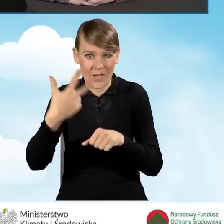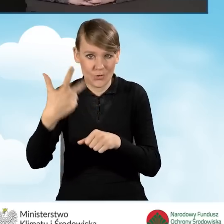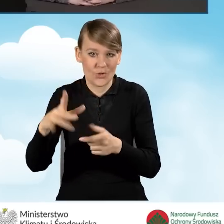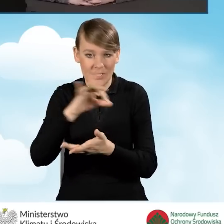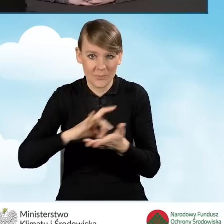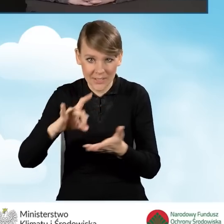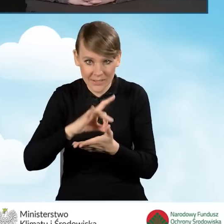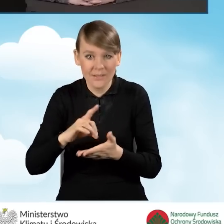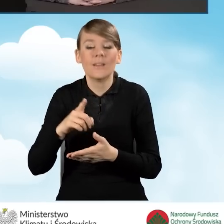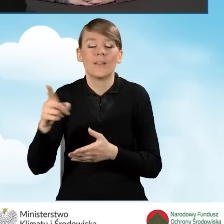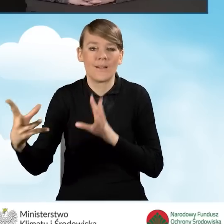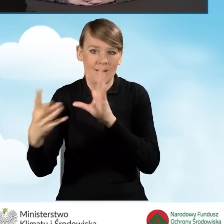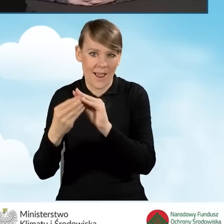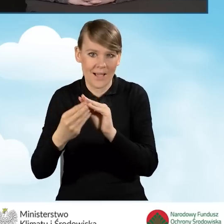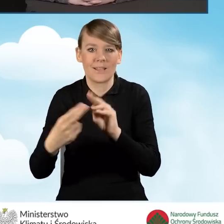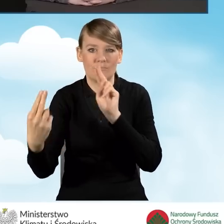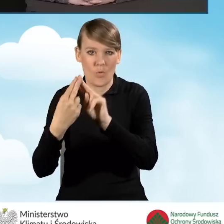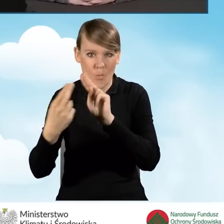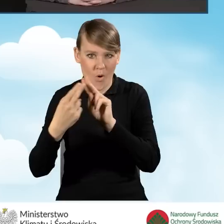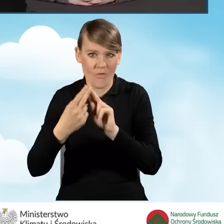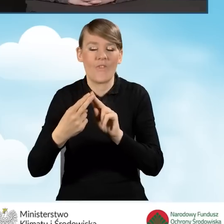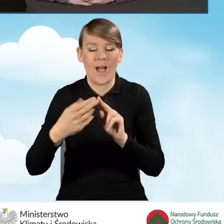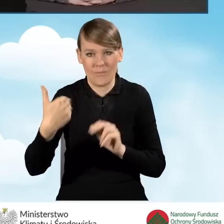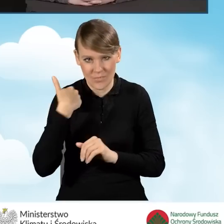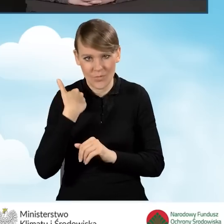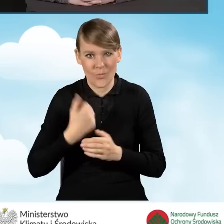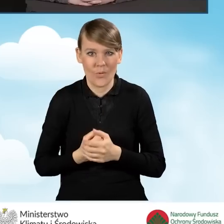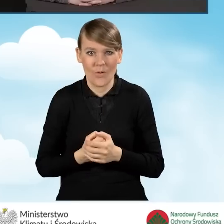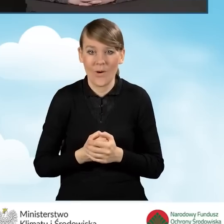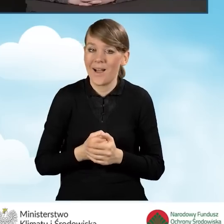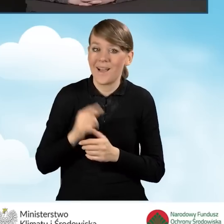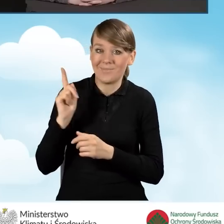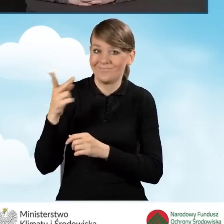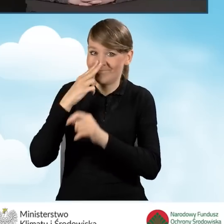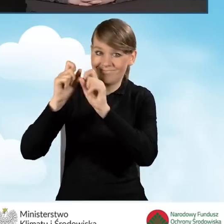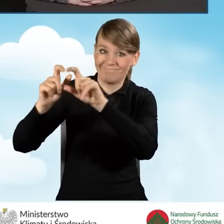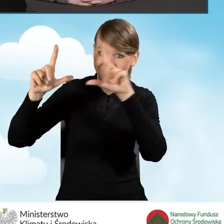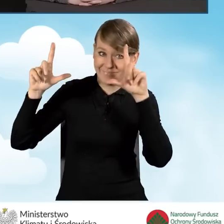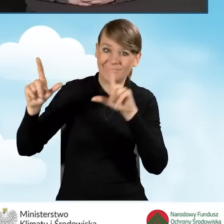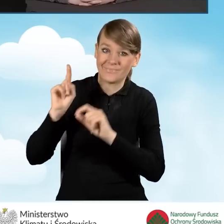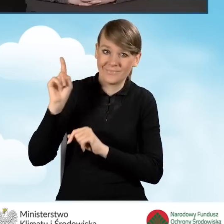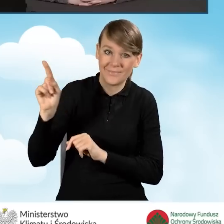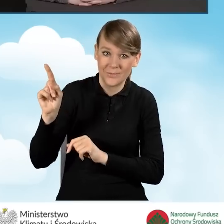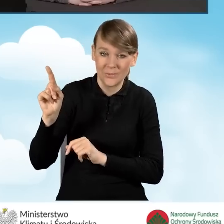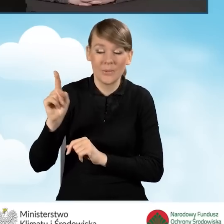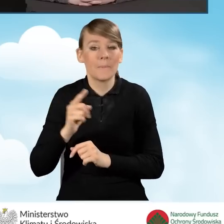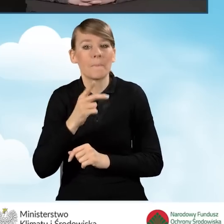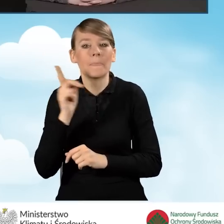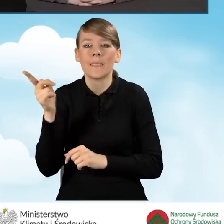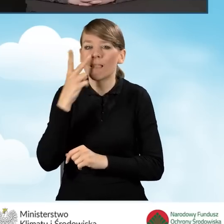które zawarły z nami porozumienie. Tutaj na slajdzie, który prezentuję, jest to w podziale na województwa,